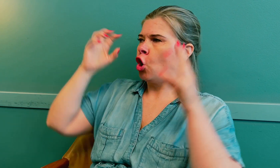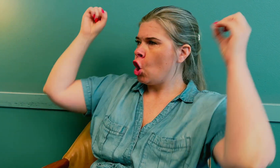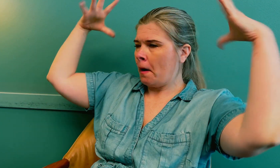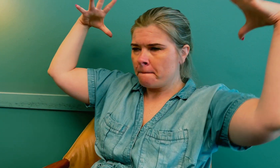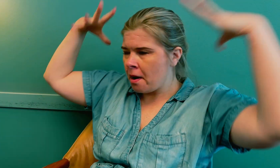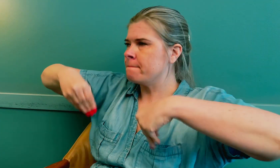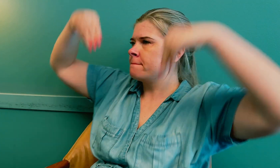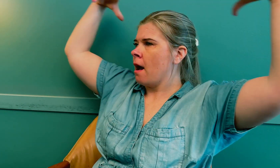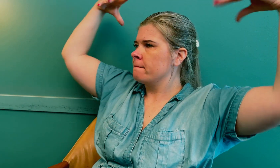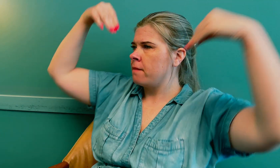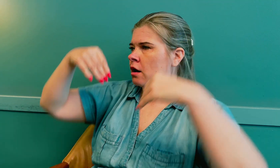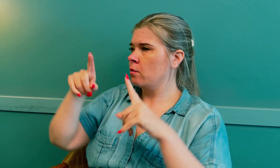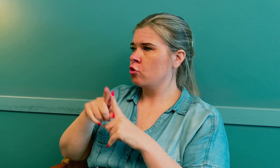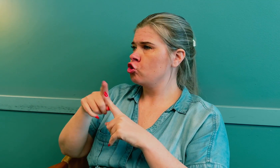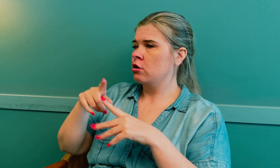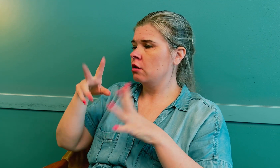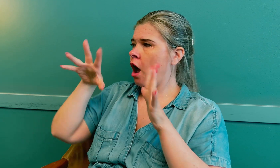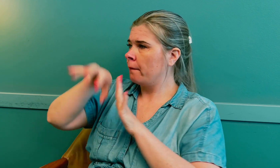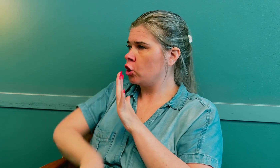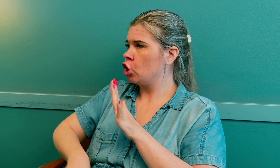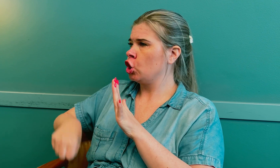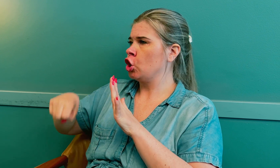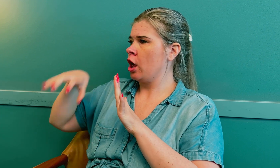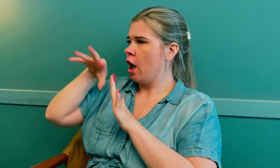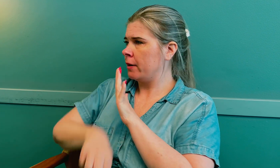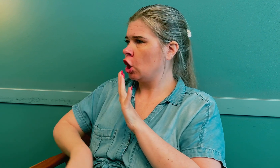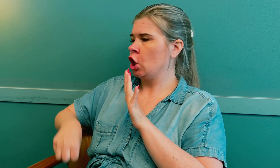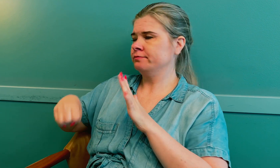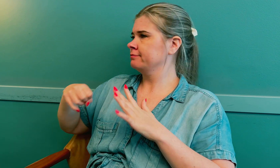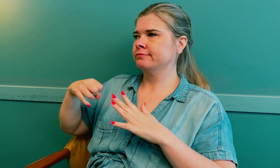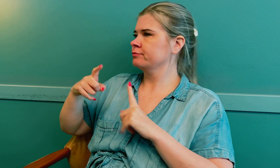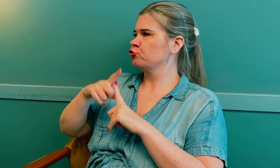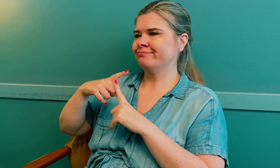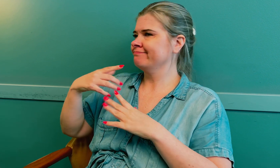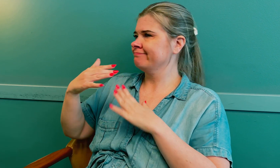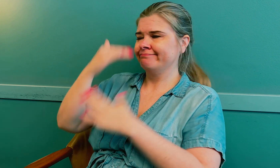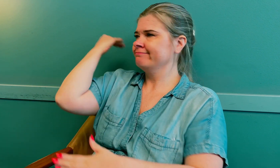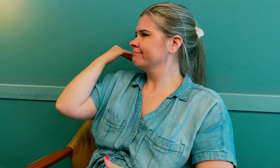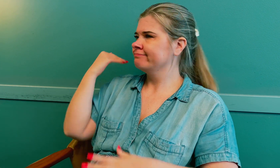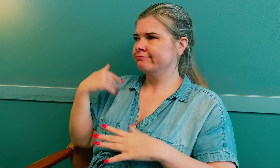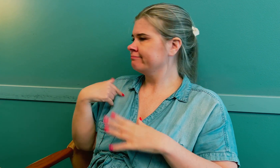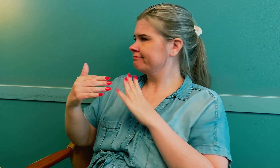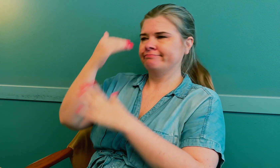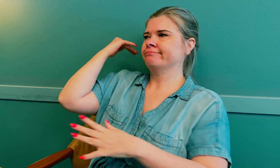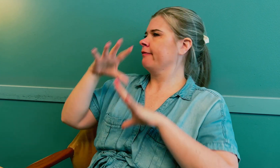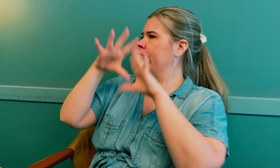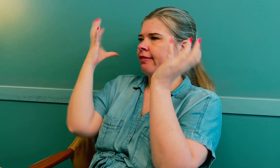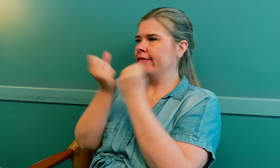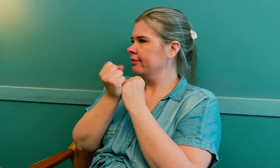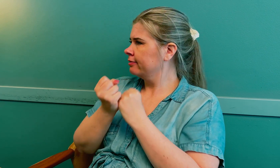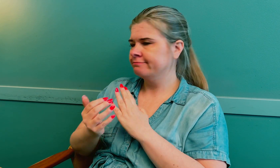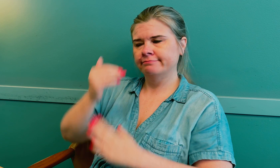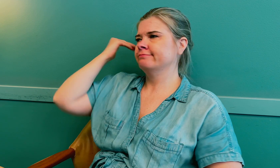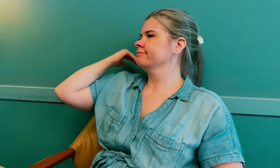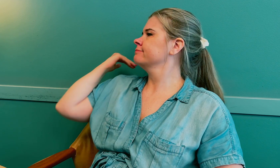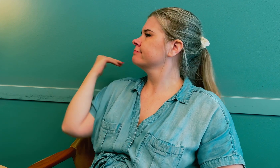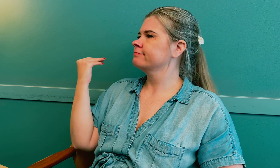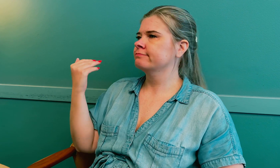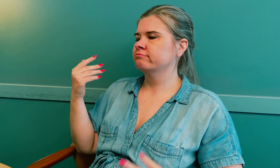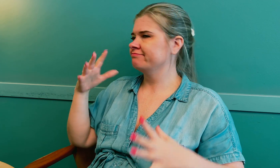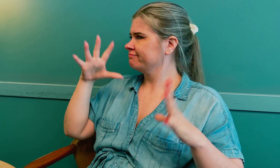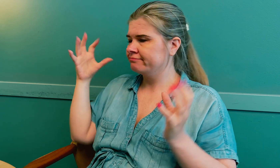I tillegg går lyset av og på, som gjentatte avbrytelser, så da oppfatter jeg ikke alt.